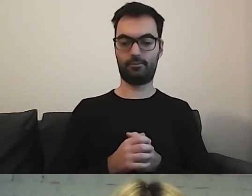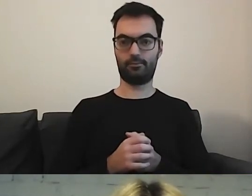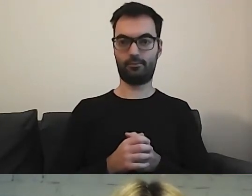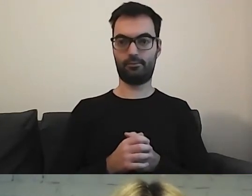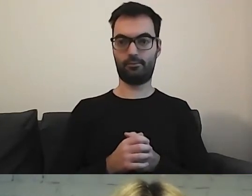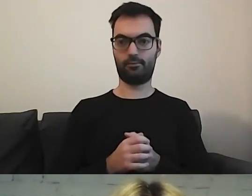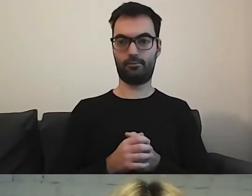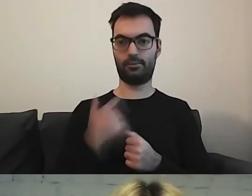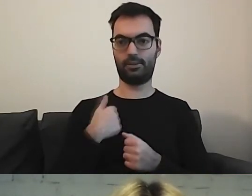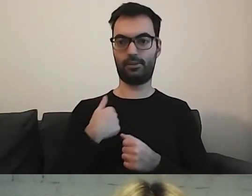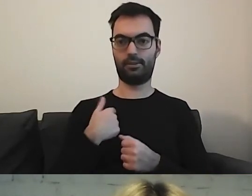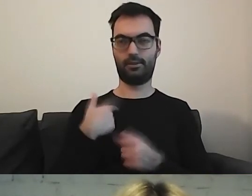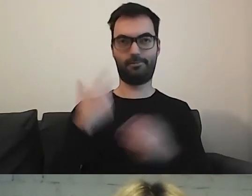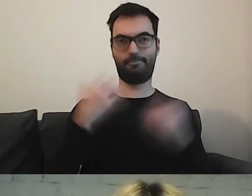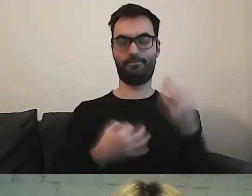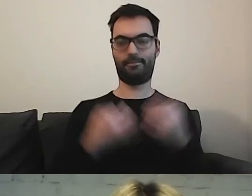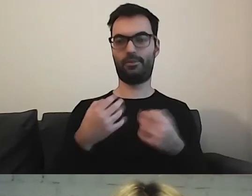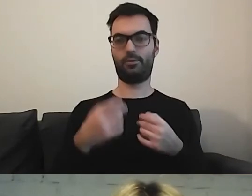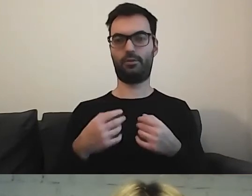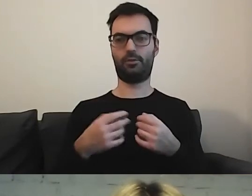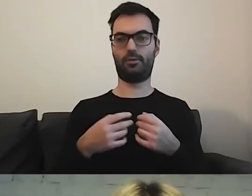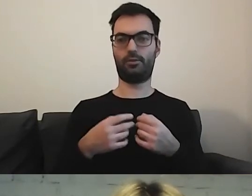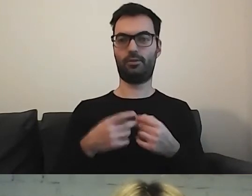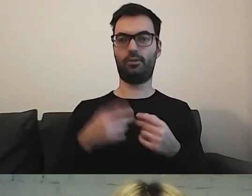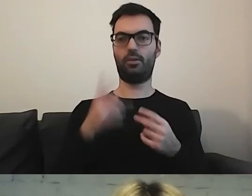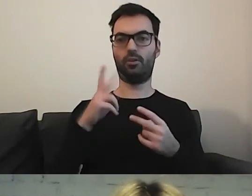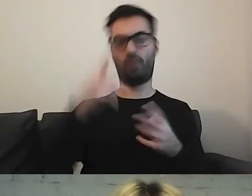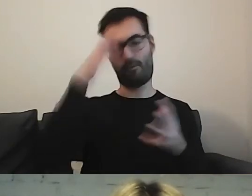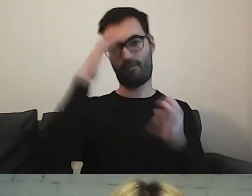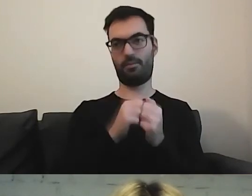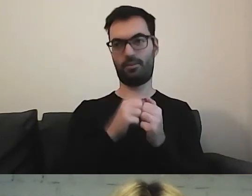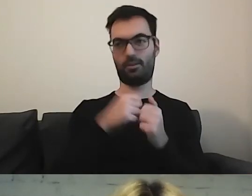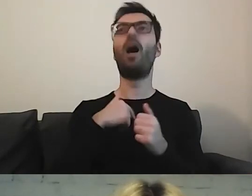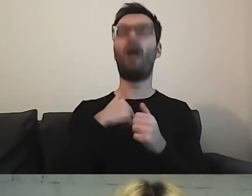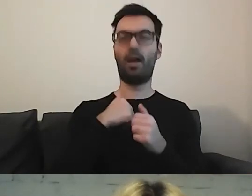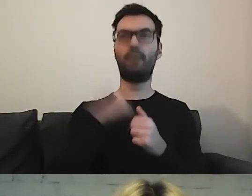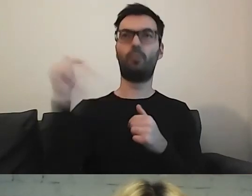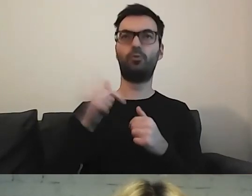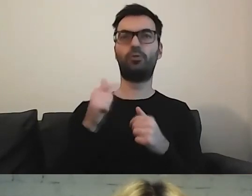Mnie to zastanawia. Kto wpadnie na to, żeby wykonać te cztery kroki?